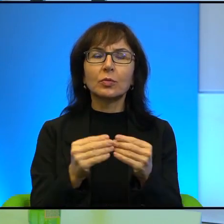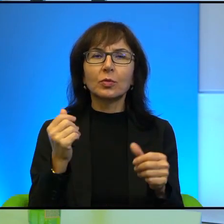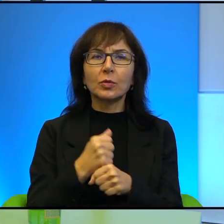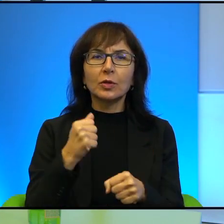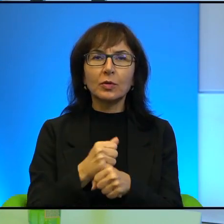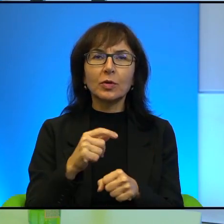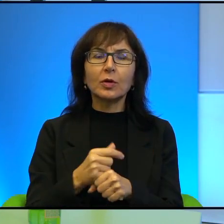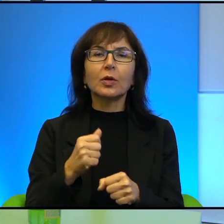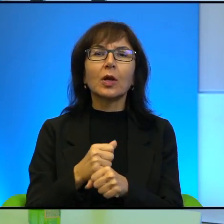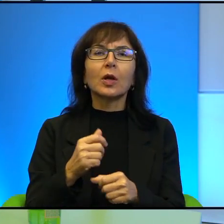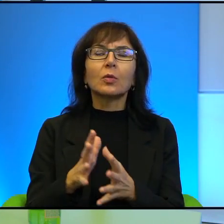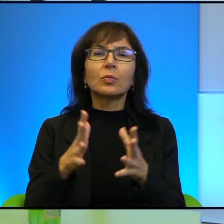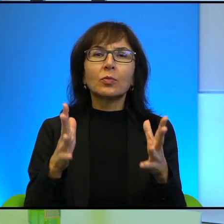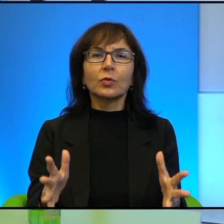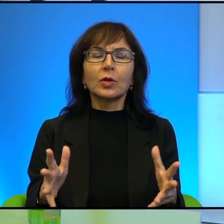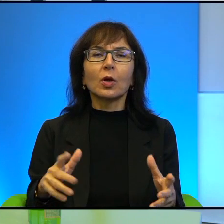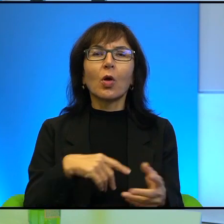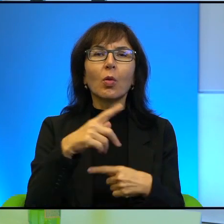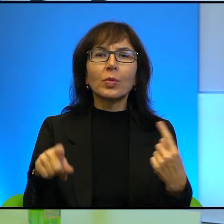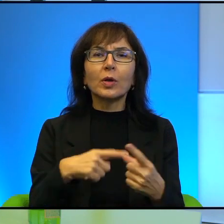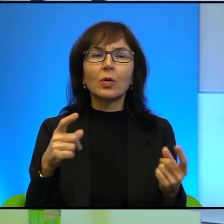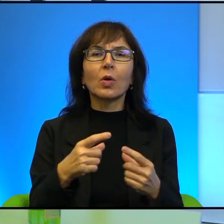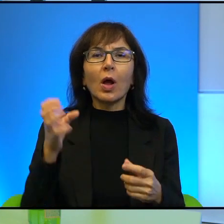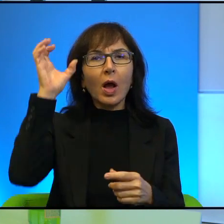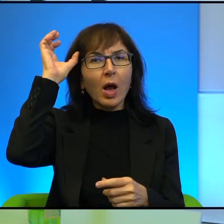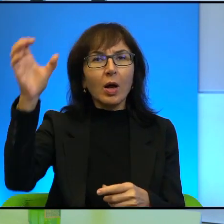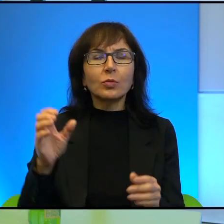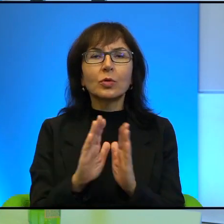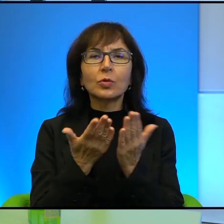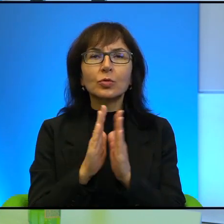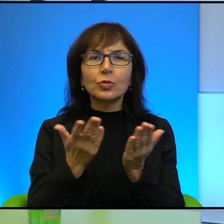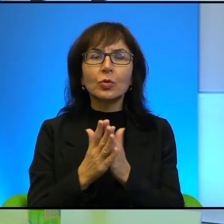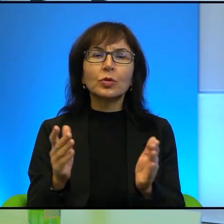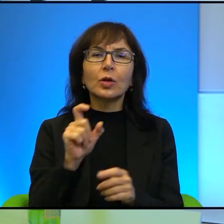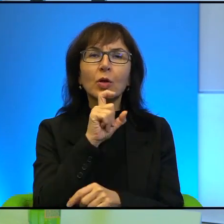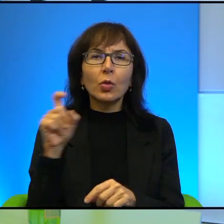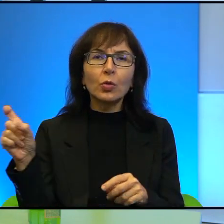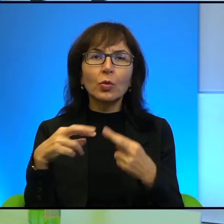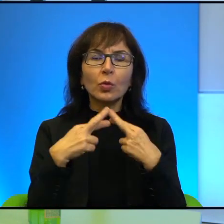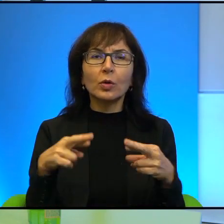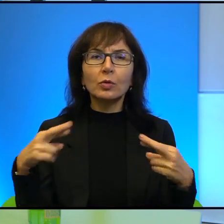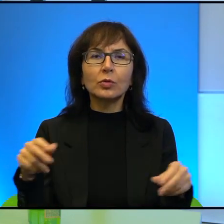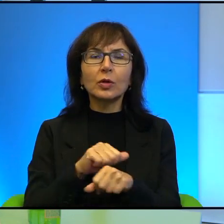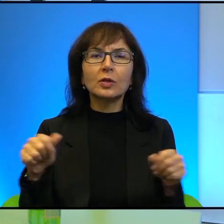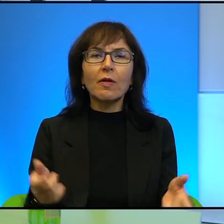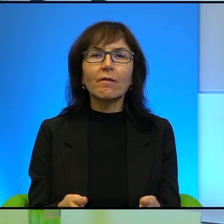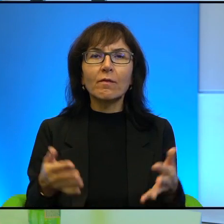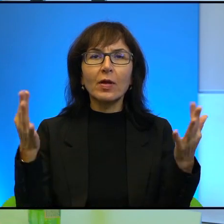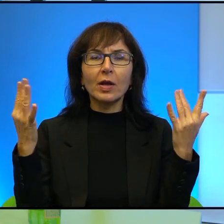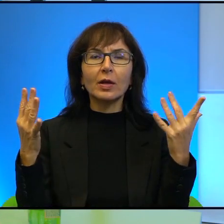pism drugiego obiegu, autorem książek. Proszę pozwolić, że wymienię kilka tytułów, jest ich wiele, więc chociaż kilka.